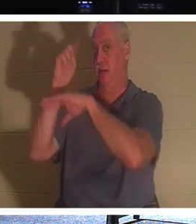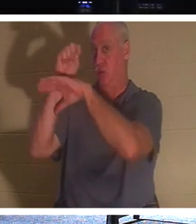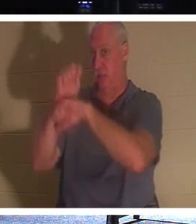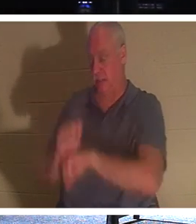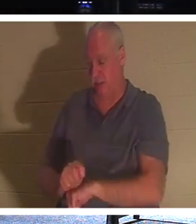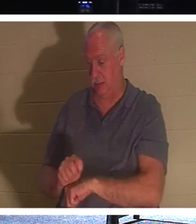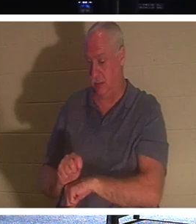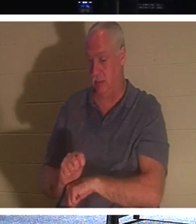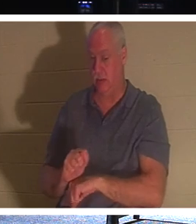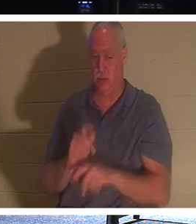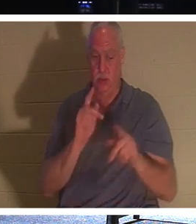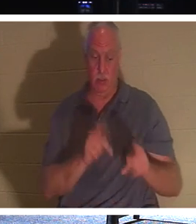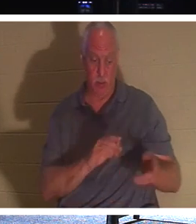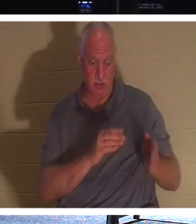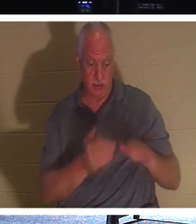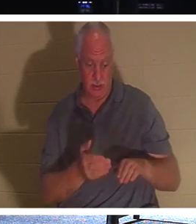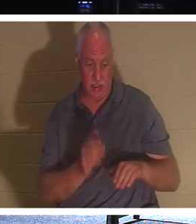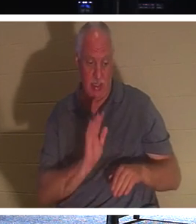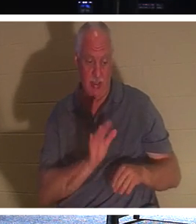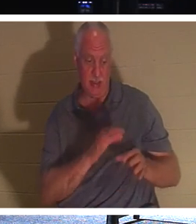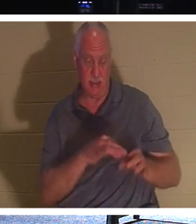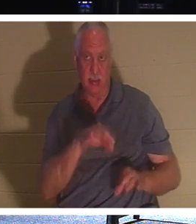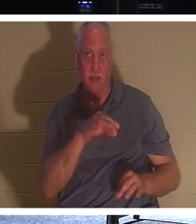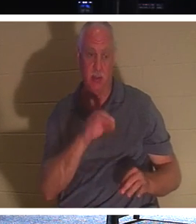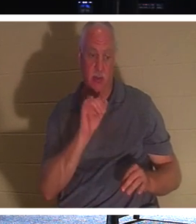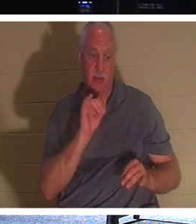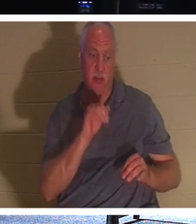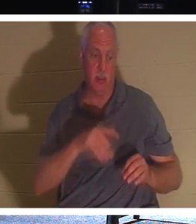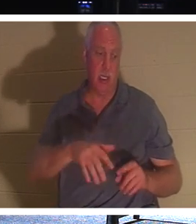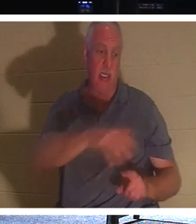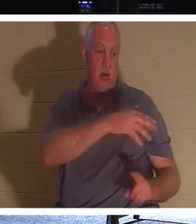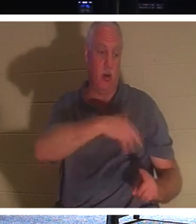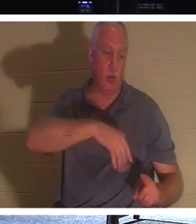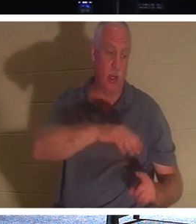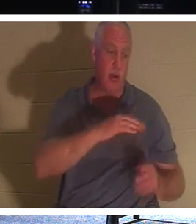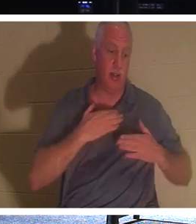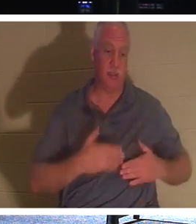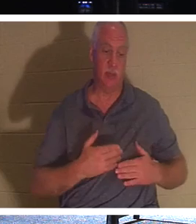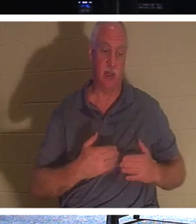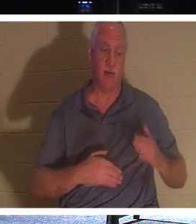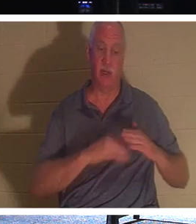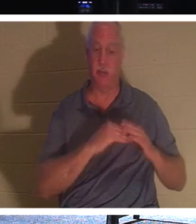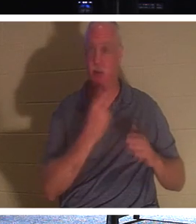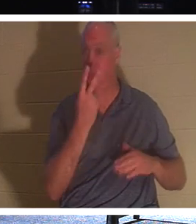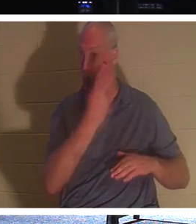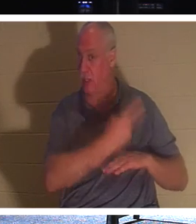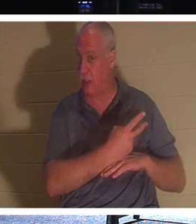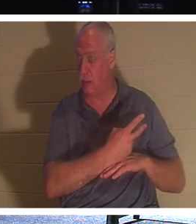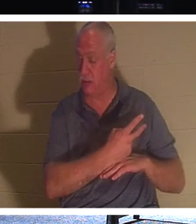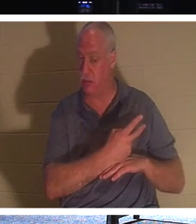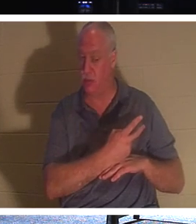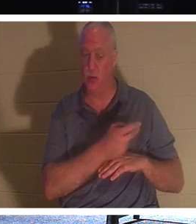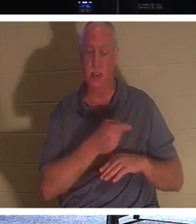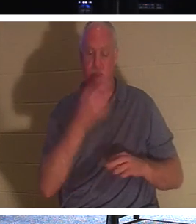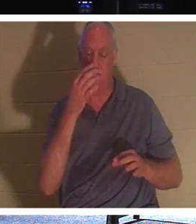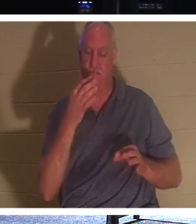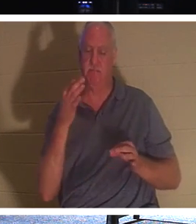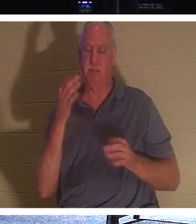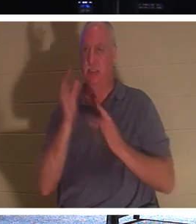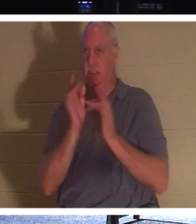Geist eines Menschen bis zu zwei Tage lang um seinen Körper hing, wenn er starb. Deshalb wartete er absichtlich drei